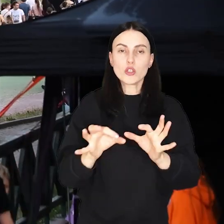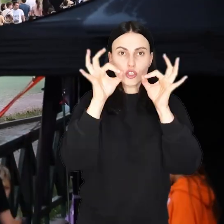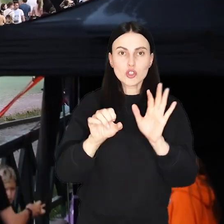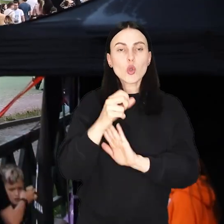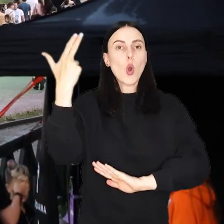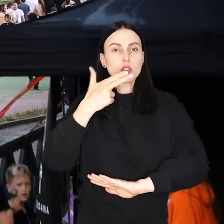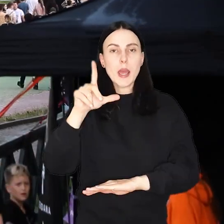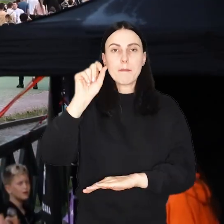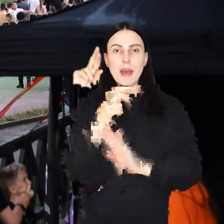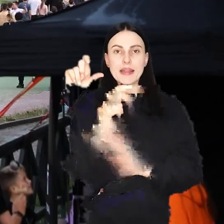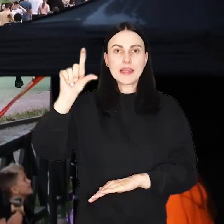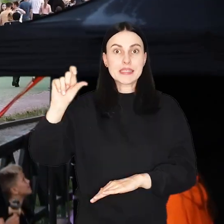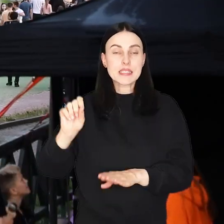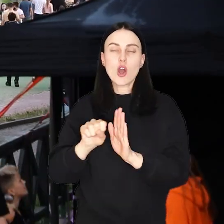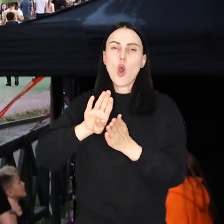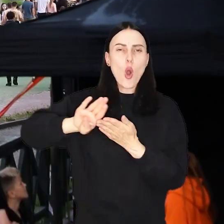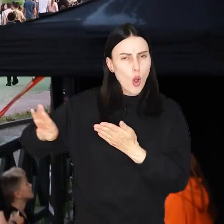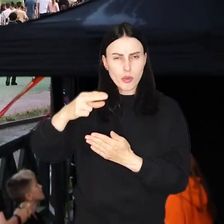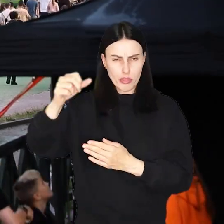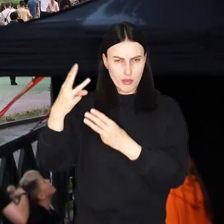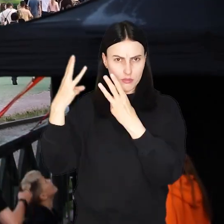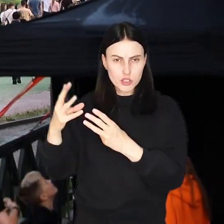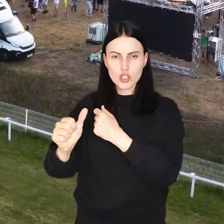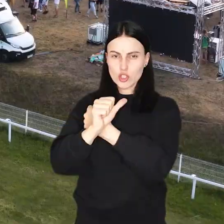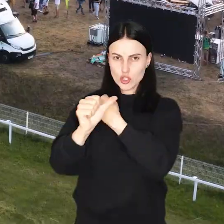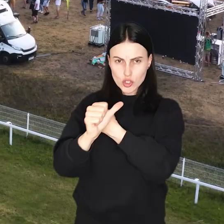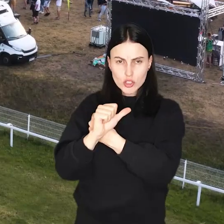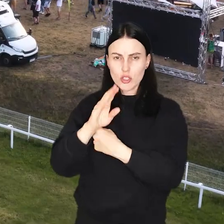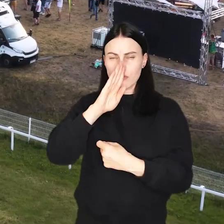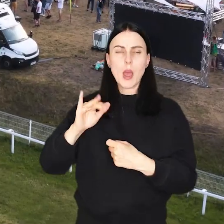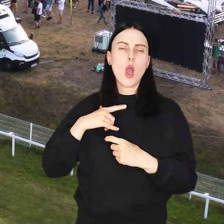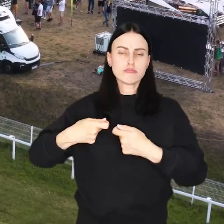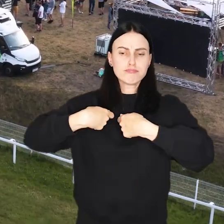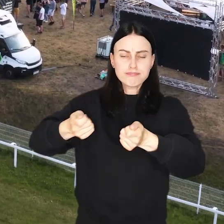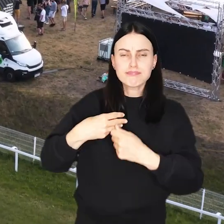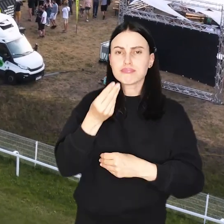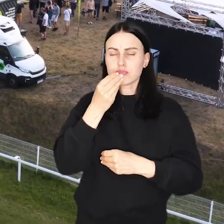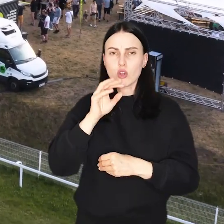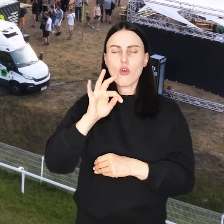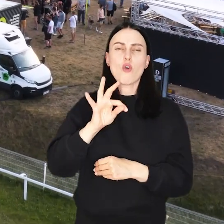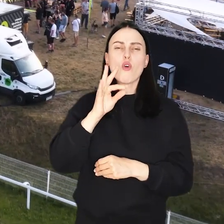Od dziś do niedzieli na Partynicach oprócz najważniejszego, czyli ponad 60 wystawców z food truckami,